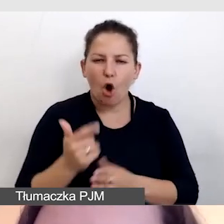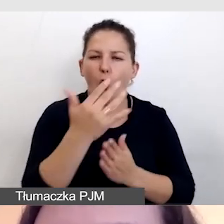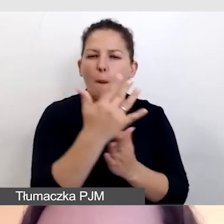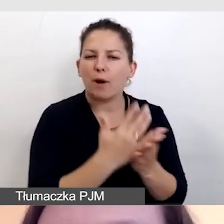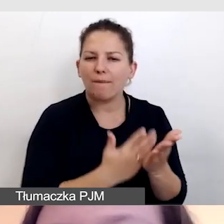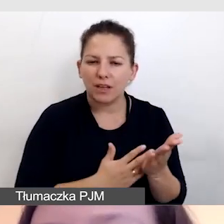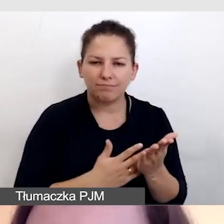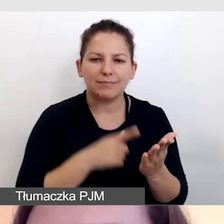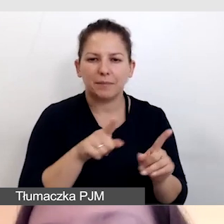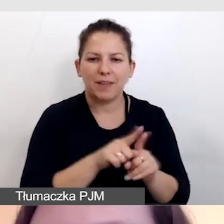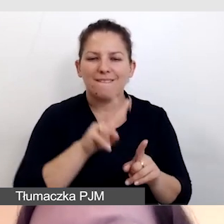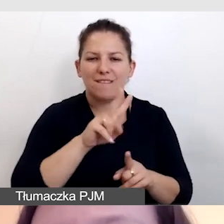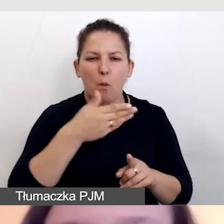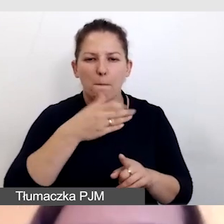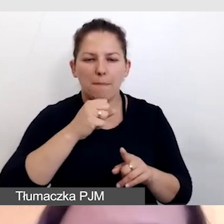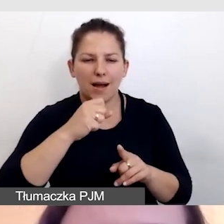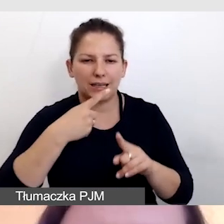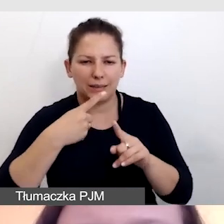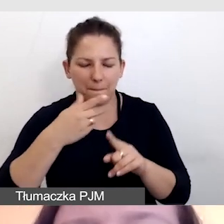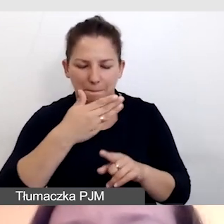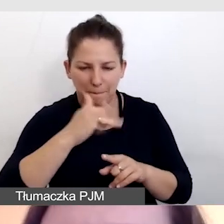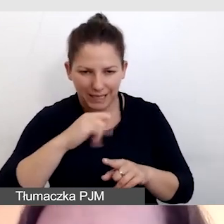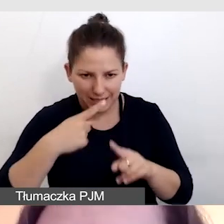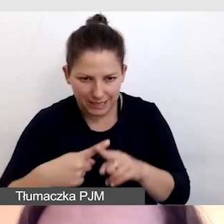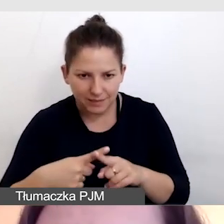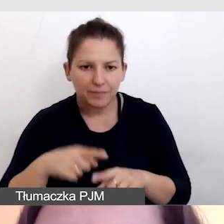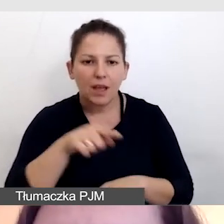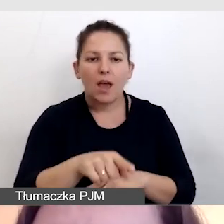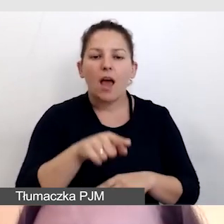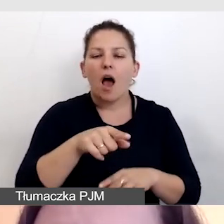takim jak vMix czy OBS, opóźniać obraz.